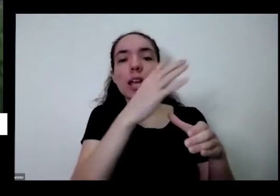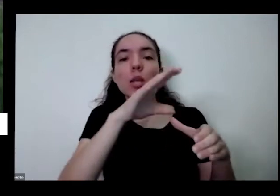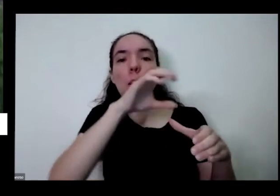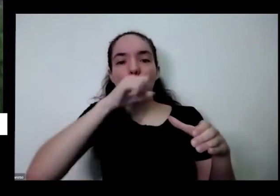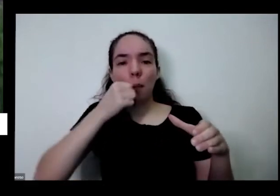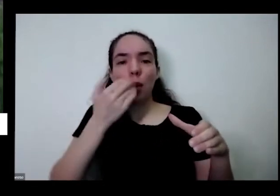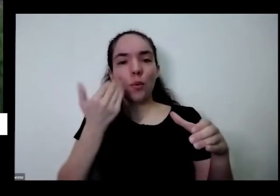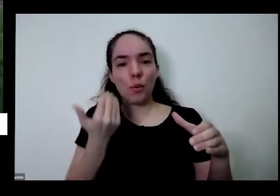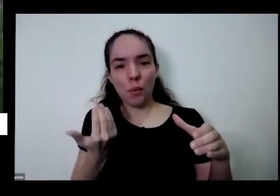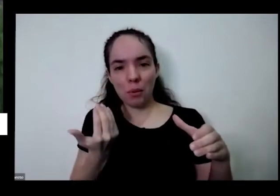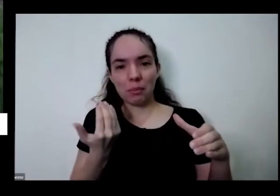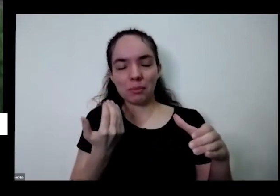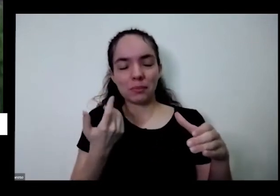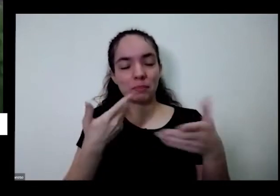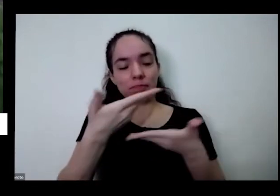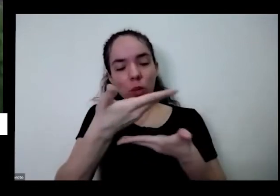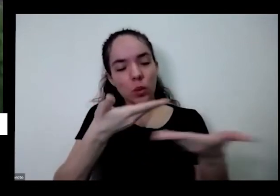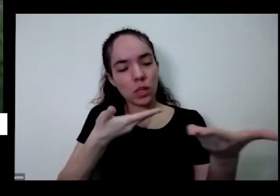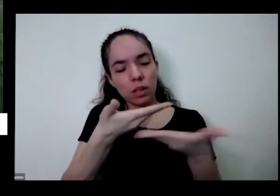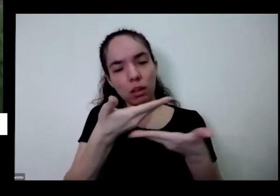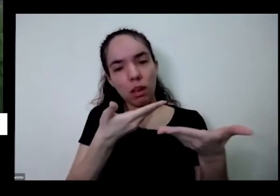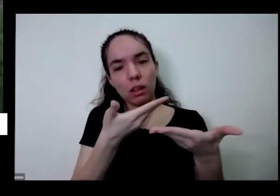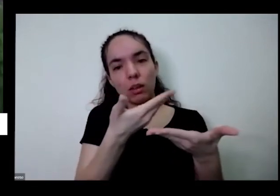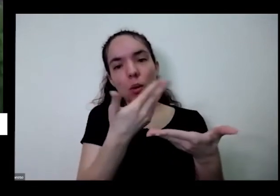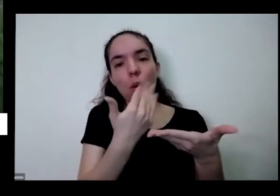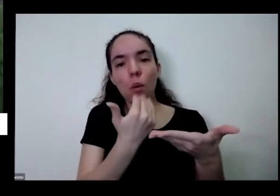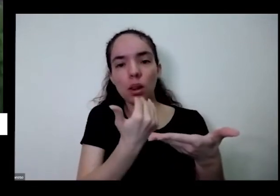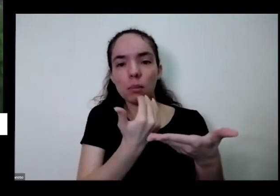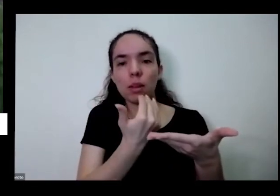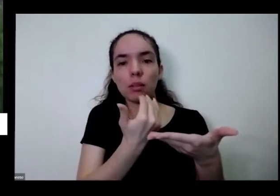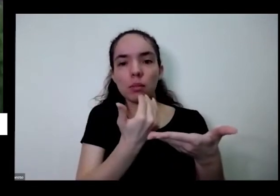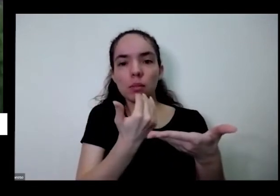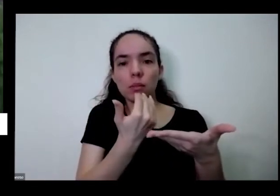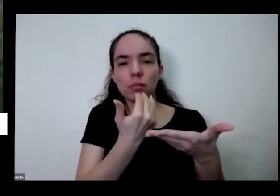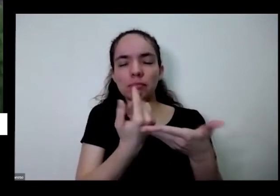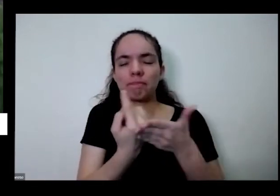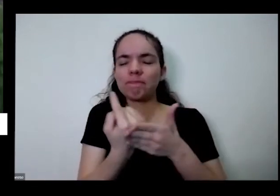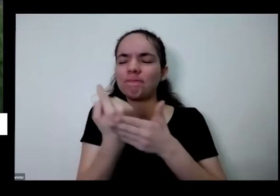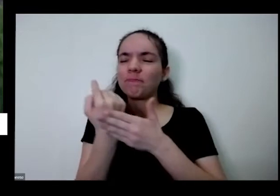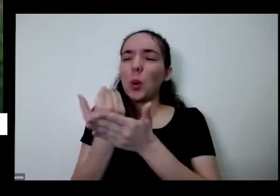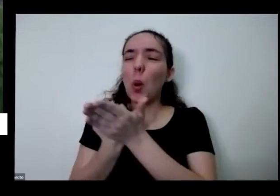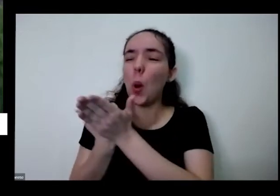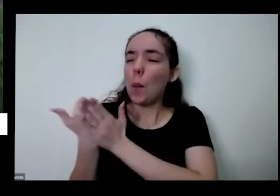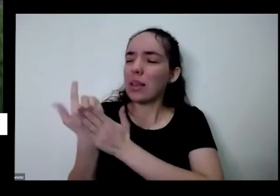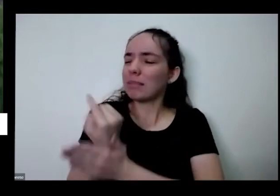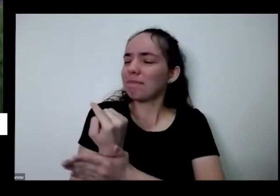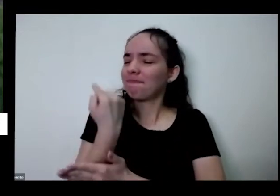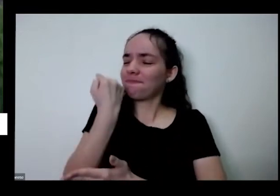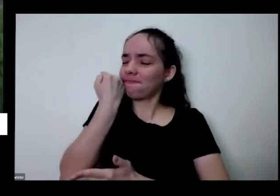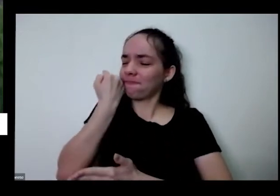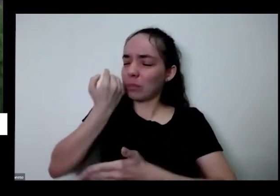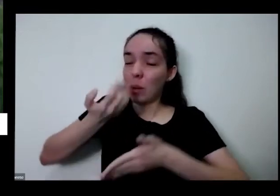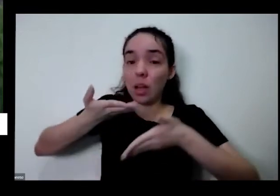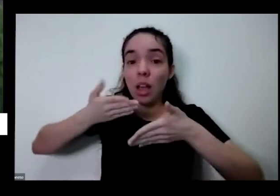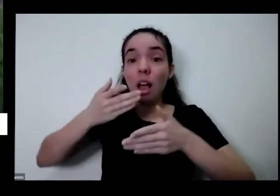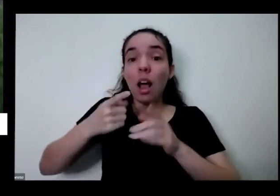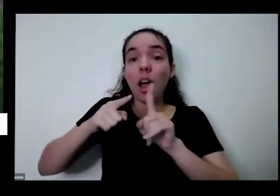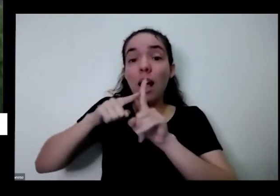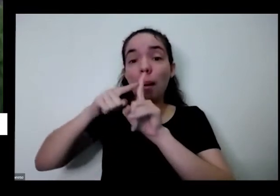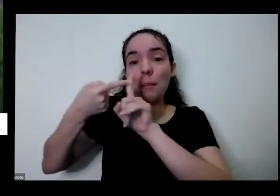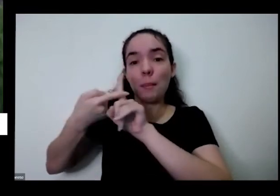que é o o fato vende todos tamanho da gente sem o alimento a gente não se cria e quando